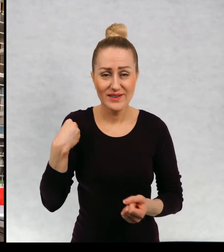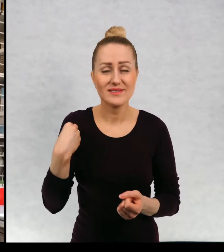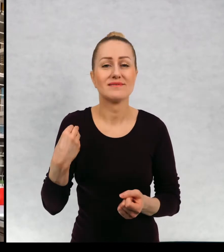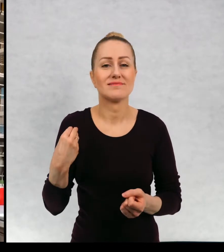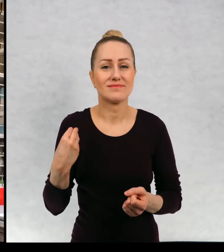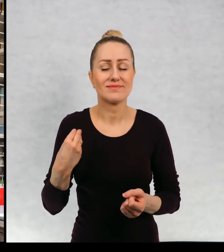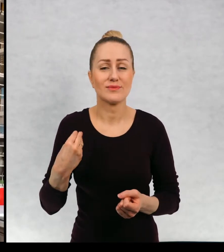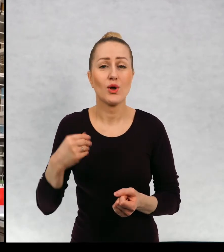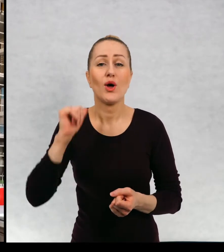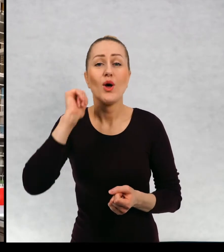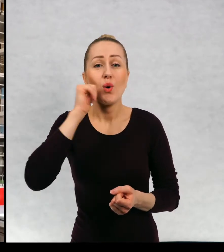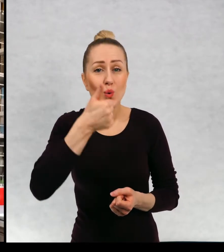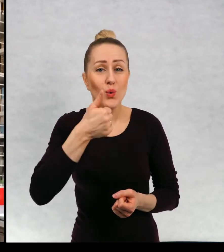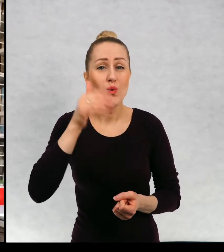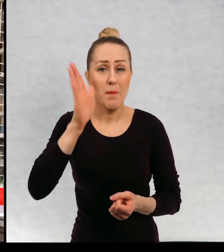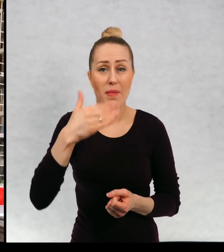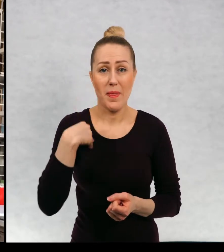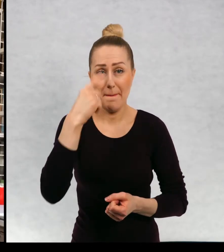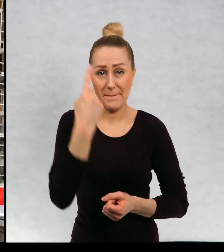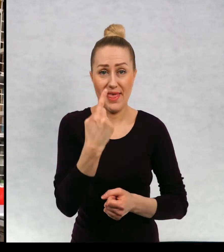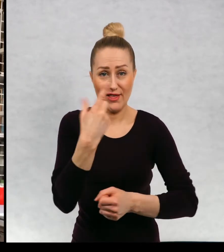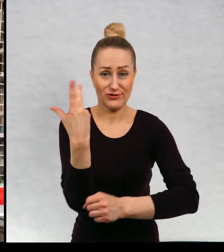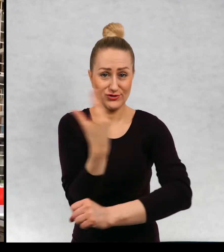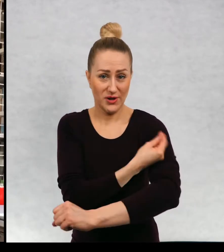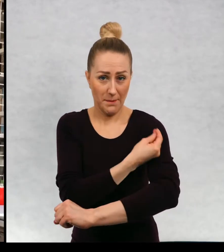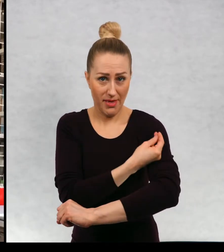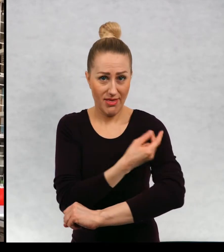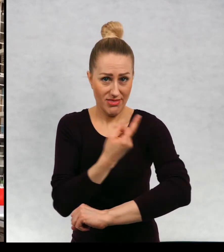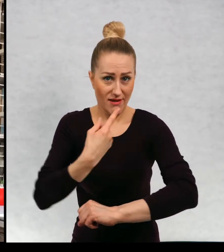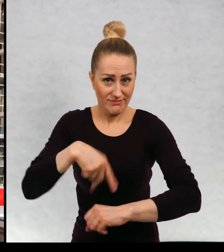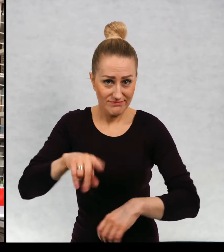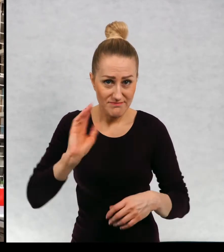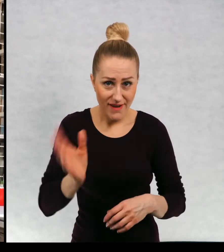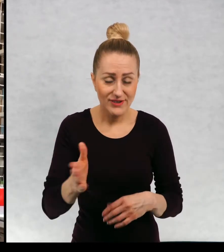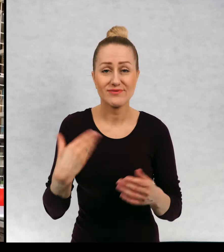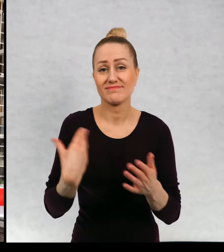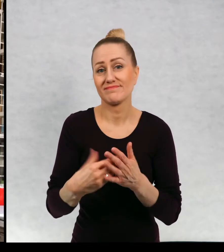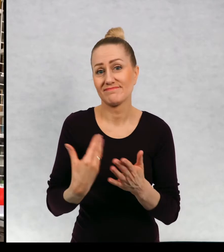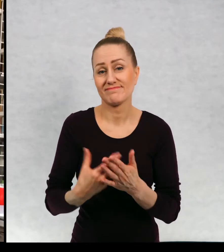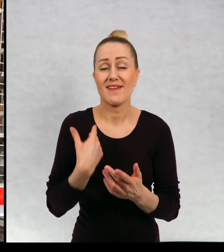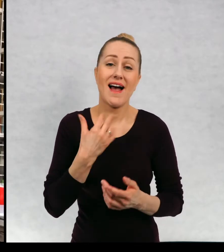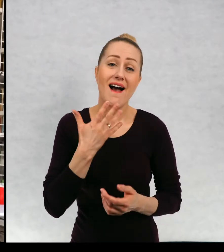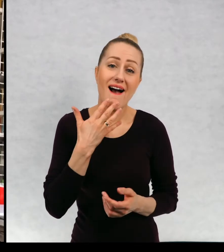Mam jutro pierwsze szczepienie i w związku z tym mam nadzieję, że